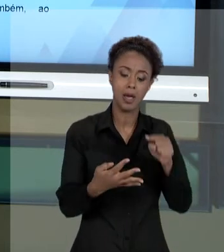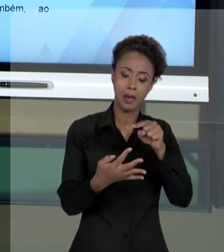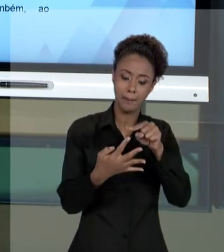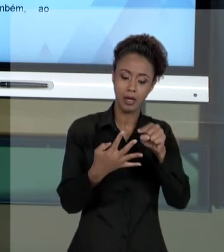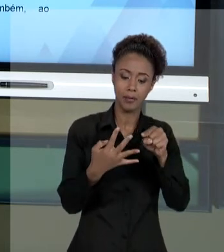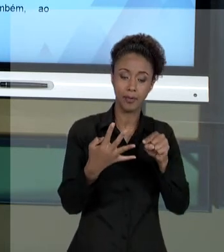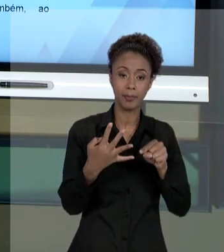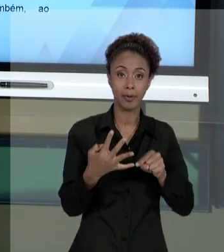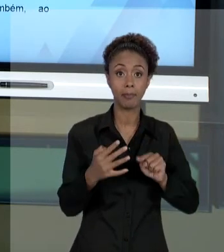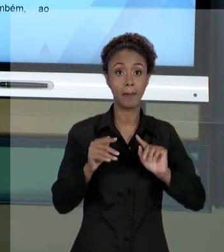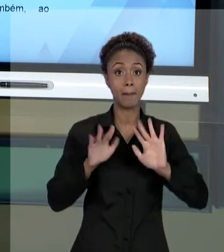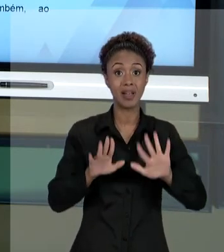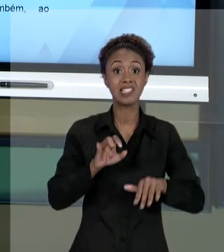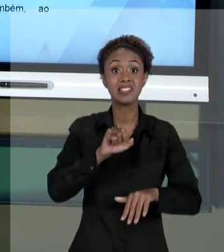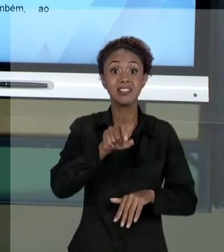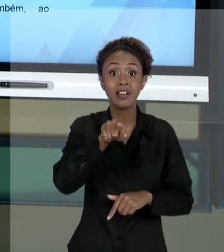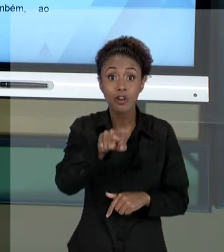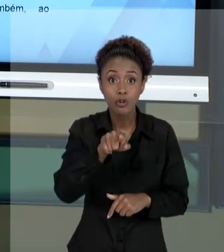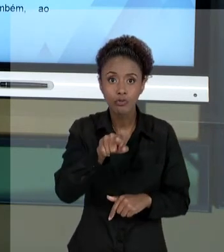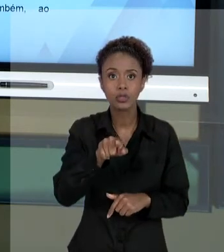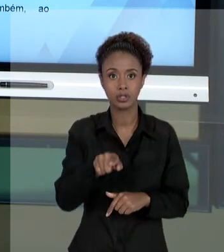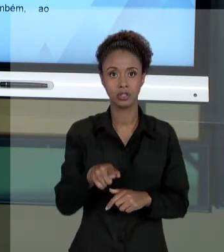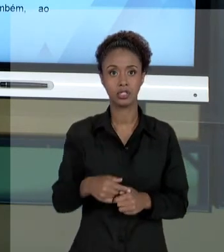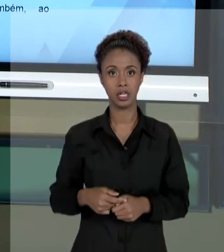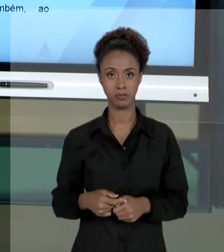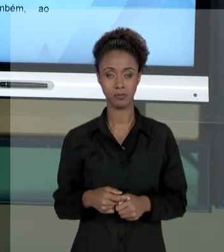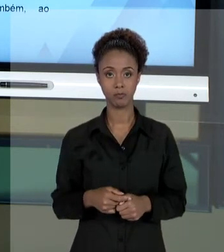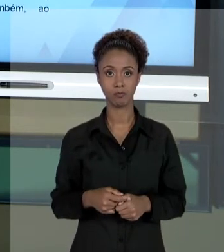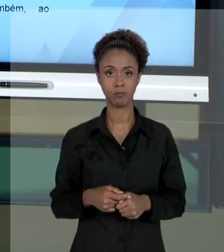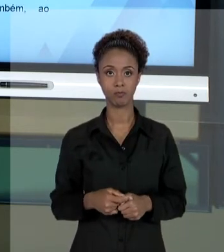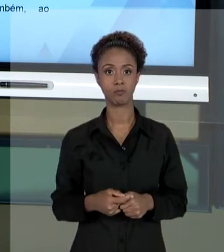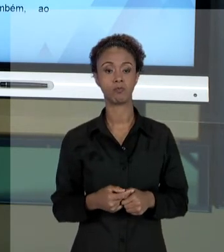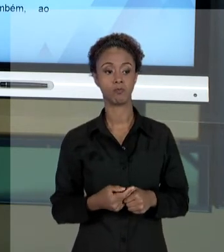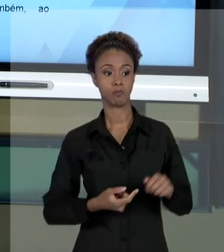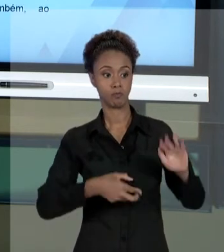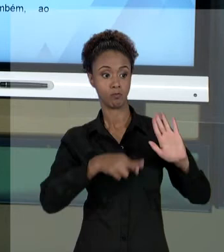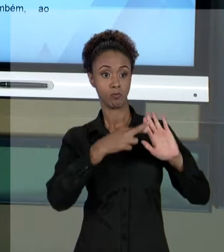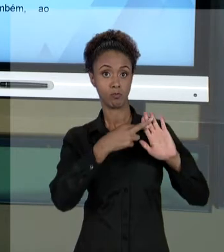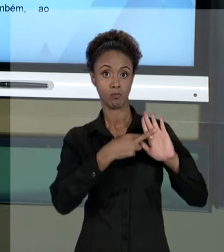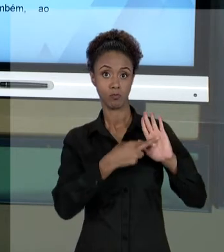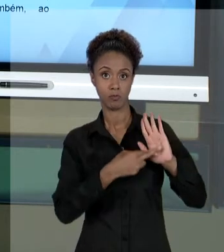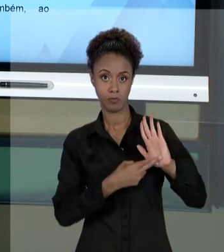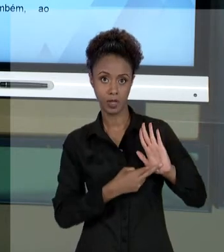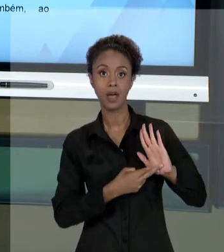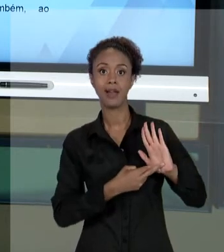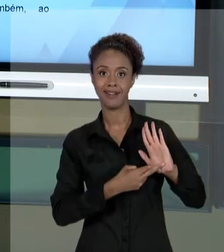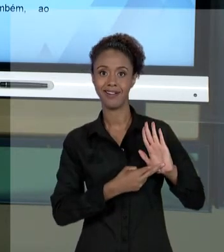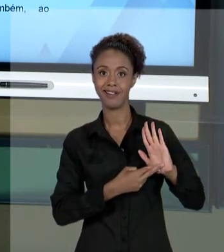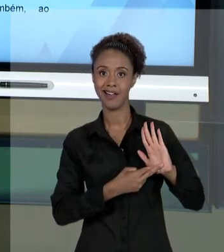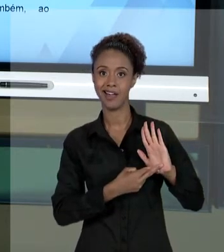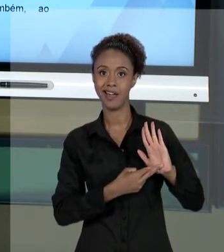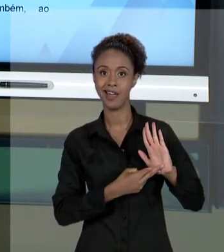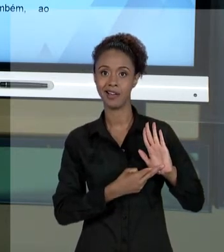COMO DESTINATÁRIO PODE EXIGIR QUE ESSES PRINCÍPIOS SEJAM OBSERVADOS, VOCÊ COMO GESTOR